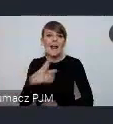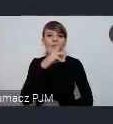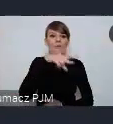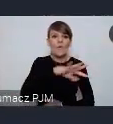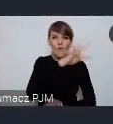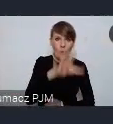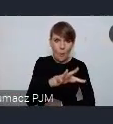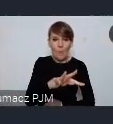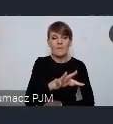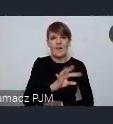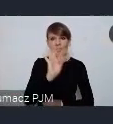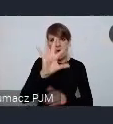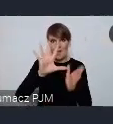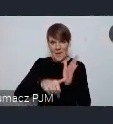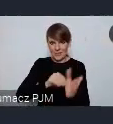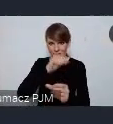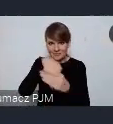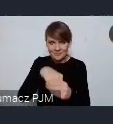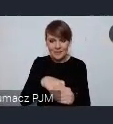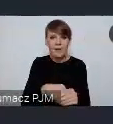gdzie z formalnych względów każde miasto może złożyć